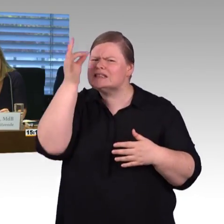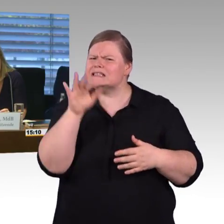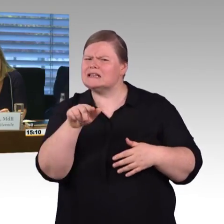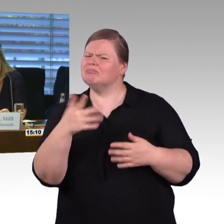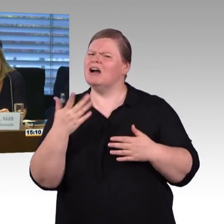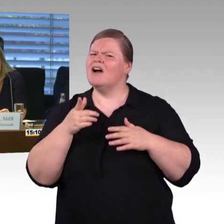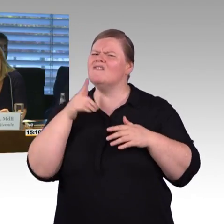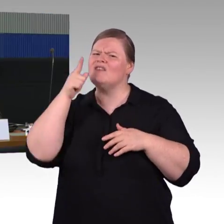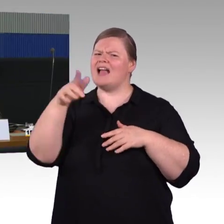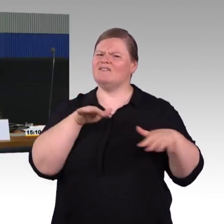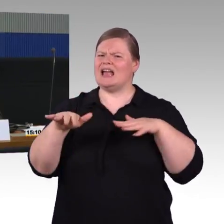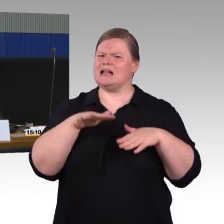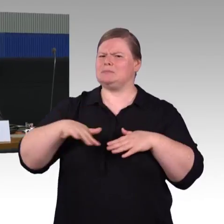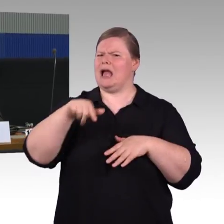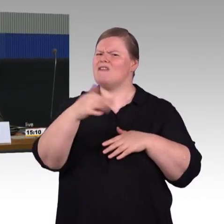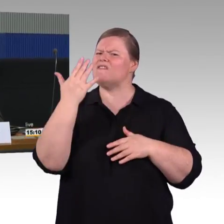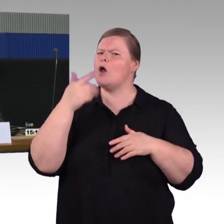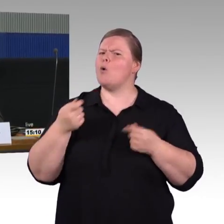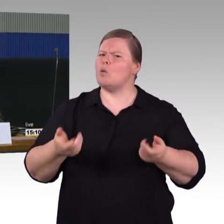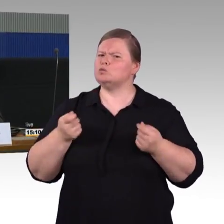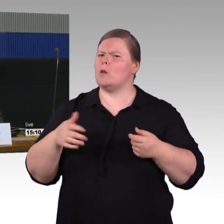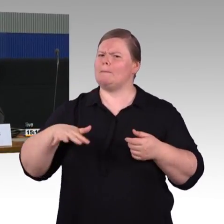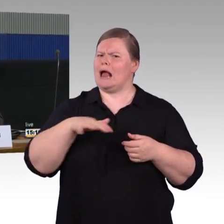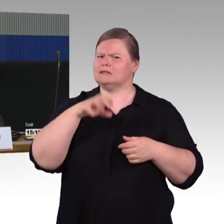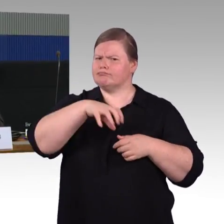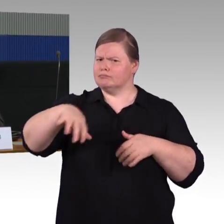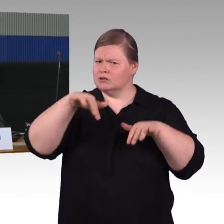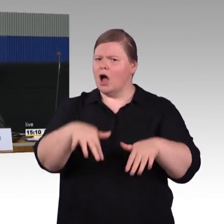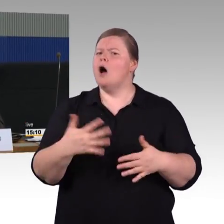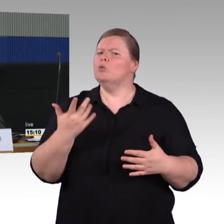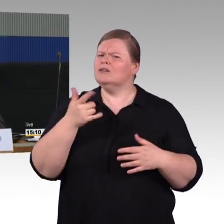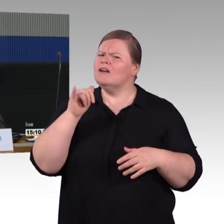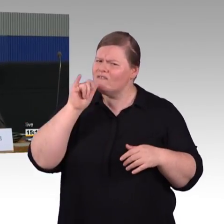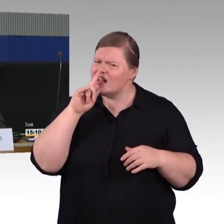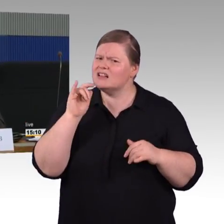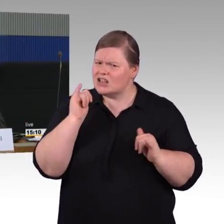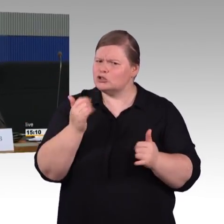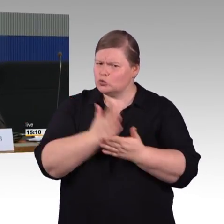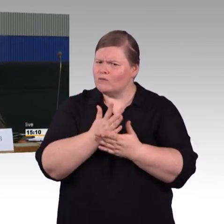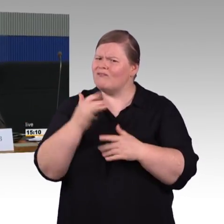Ich möchte noch mal auf die Breite der Gänge in den Zügen zu sprechen kommen und auf Rettungsmöglichkeiten.